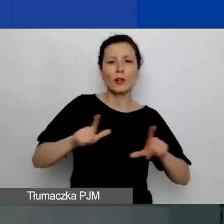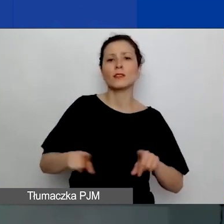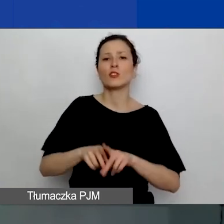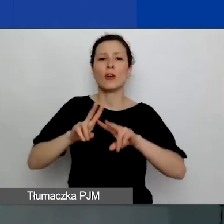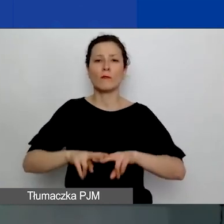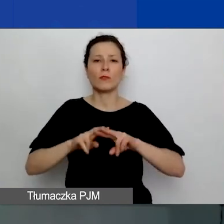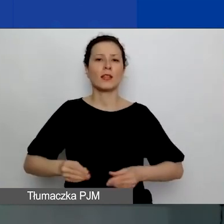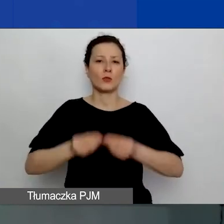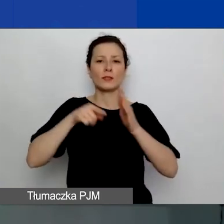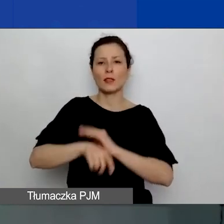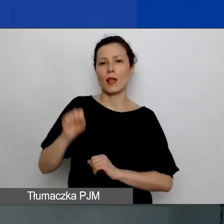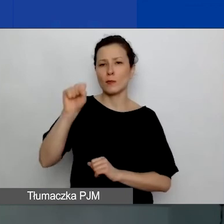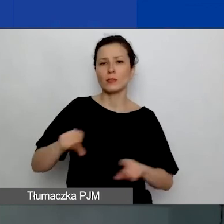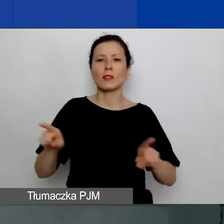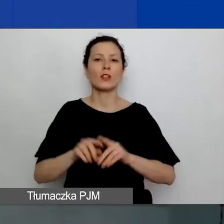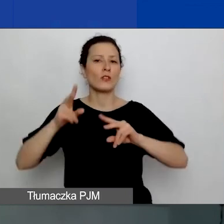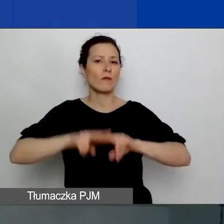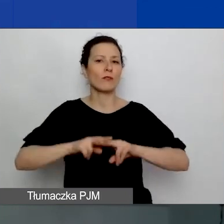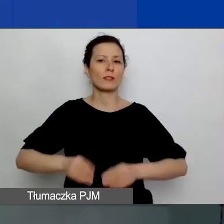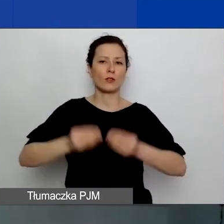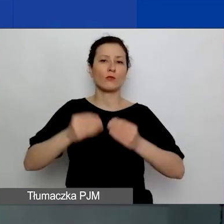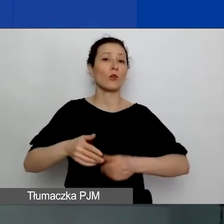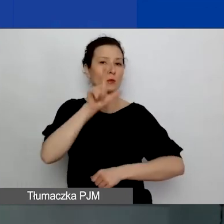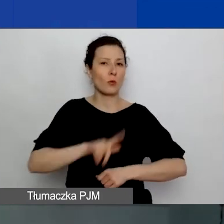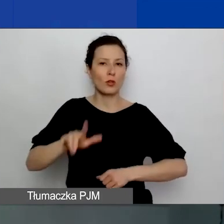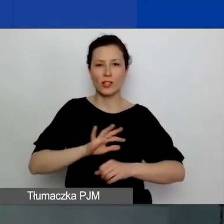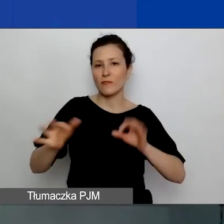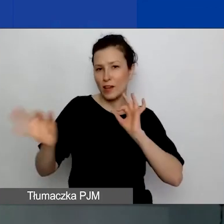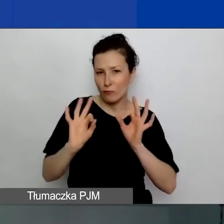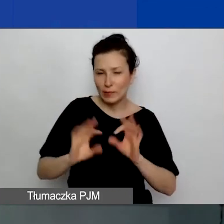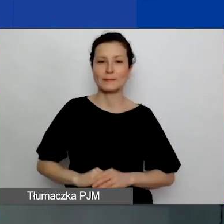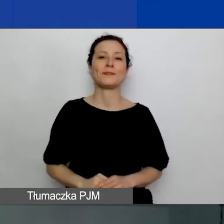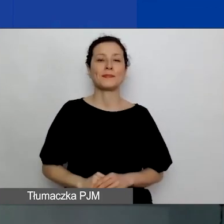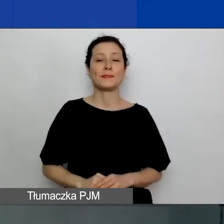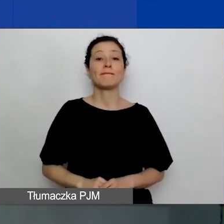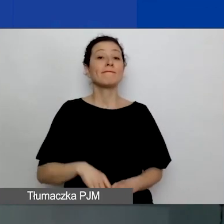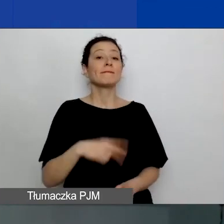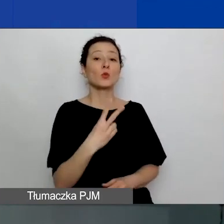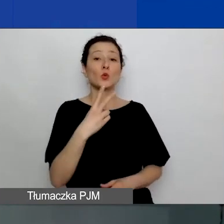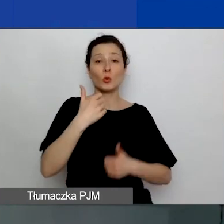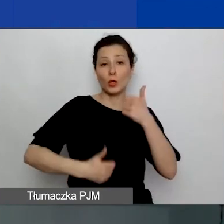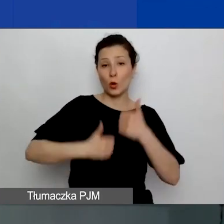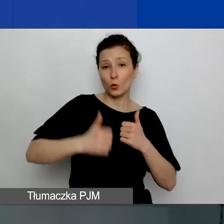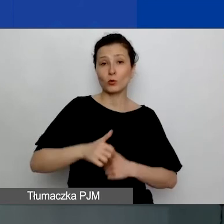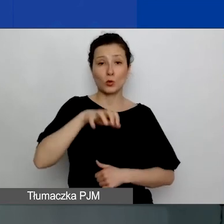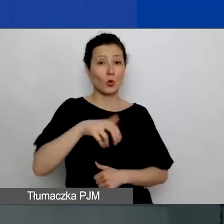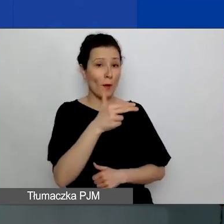i Fundacja Rozwoju Społeczeństwa Informacyjnego. Drugi konkurs tematyczny w ramach programu